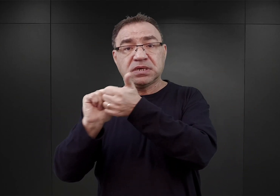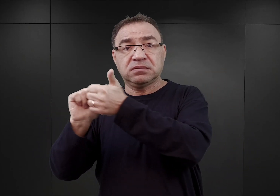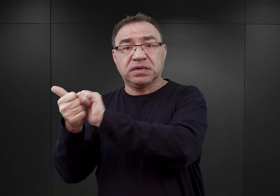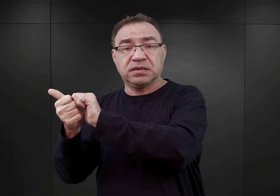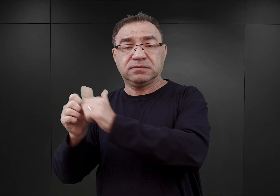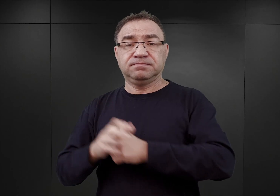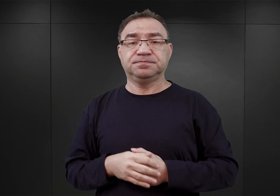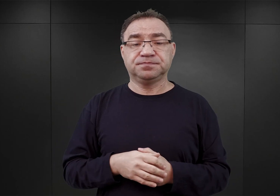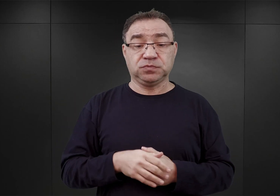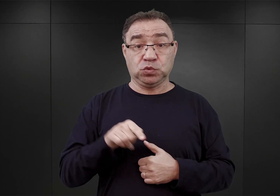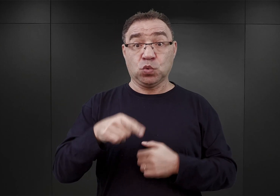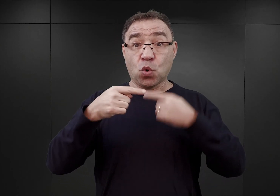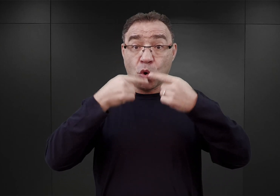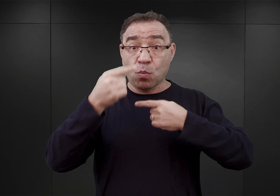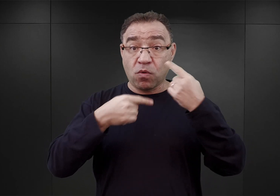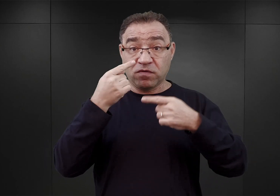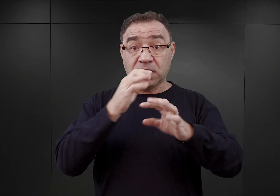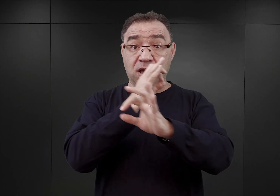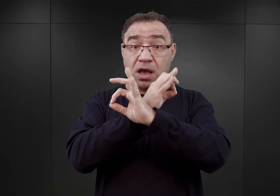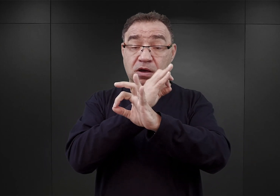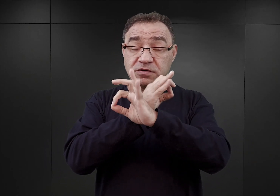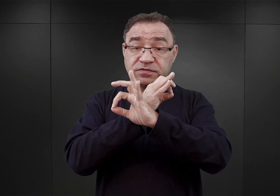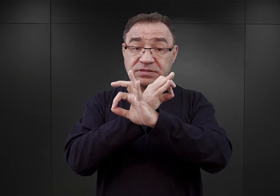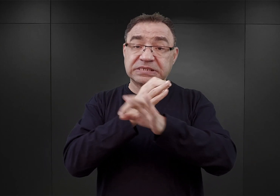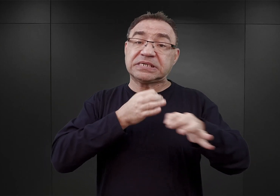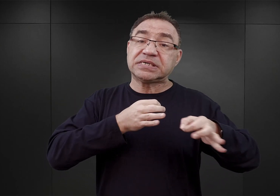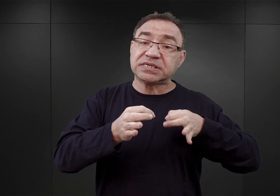W podcaście „O Auschwitz” mówimy o historii obozu